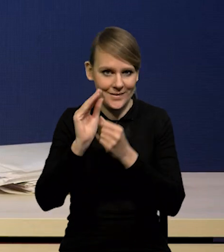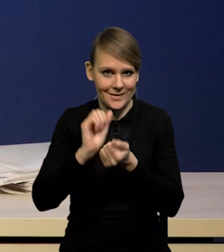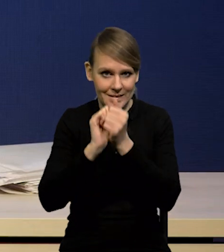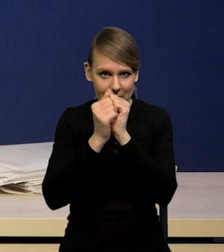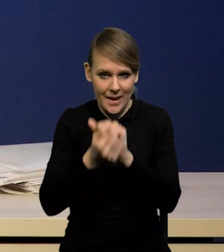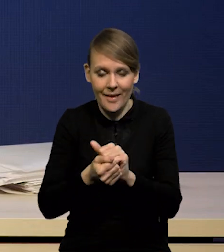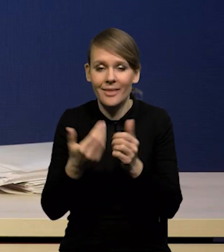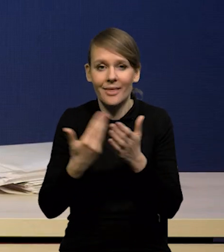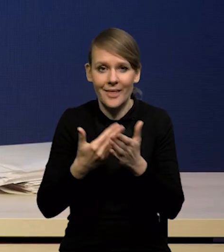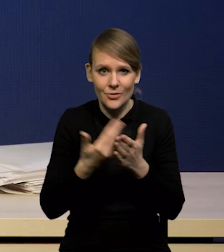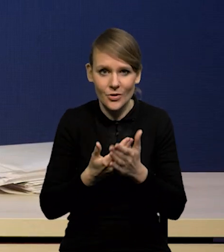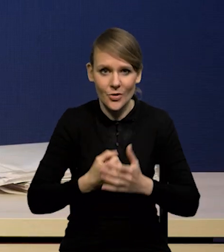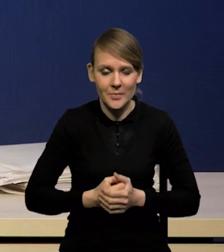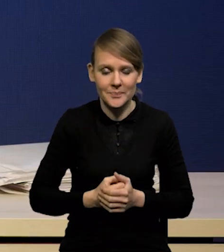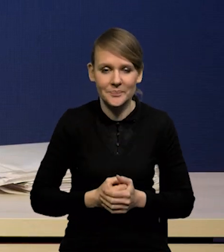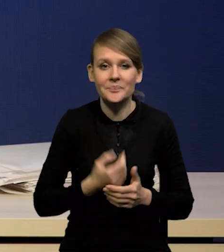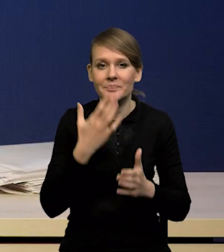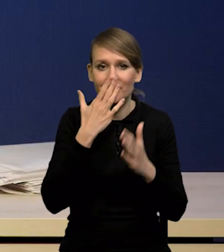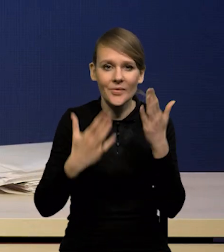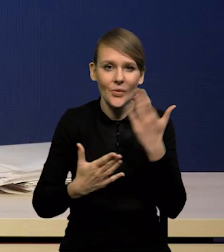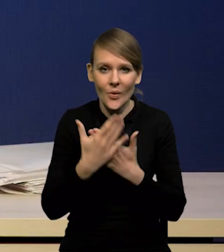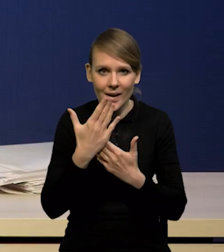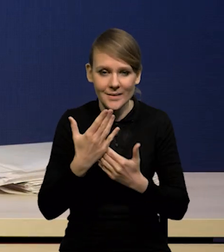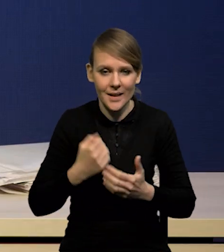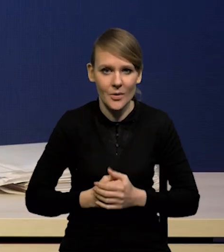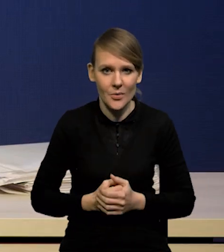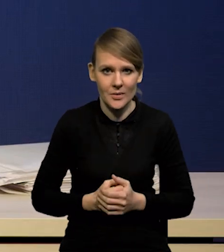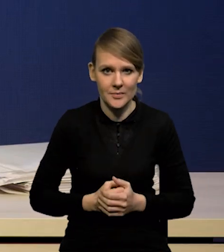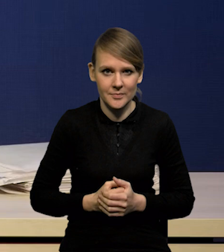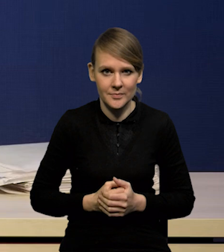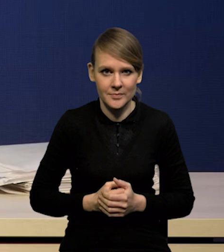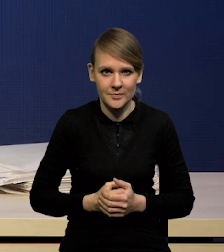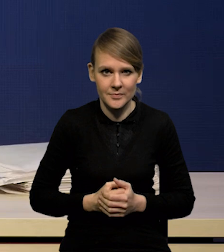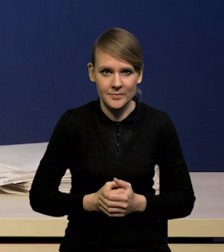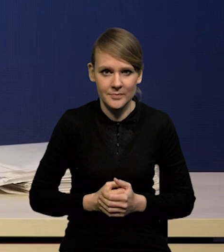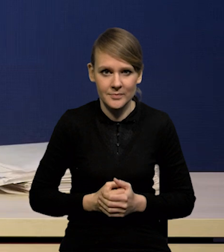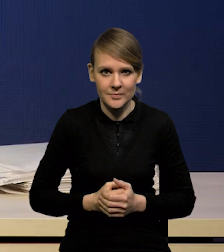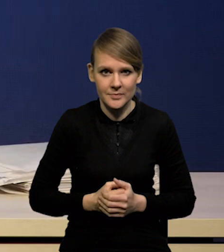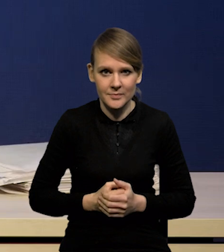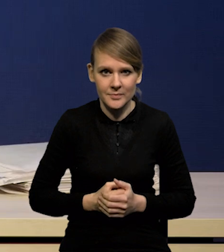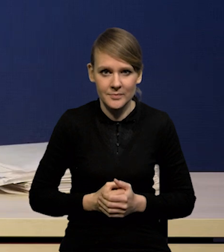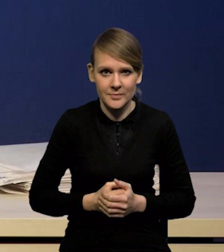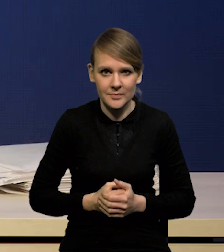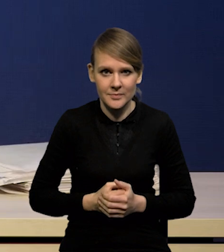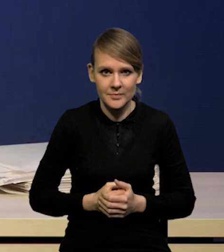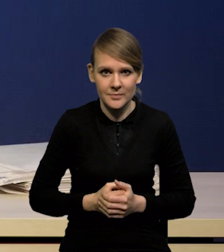Dlatego, że okazało się, że oczekiwany wpływ szoków podażowych,